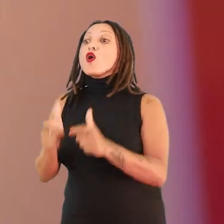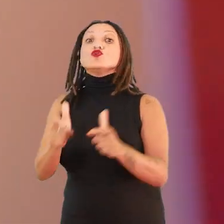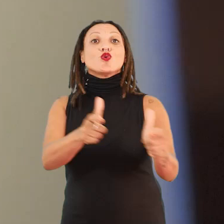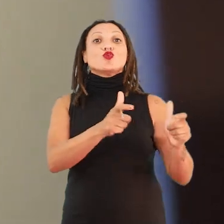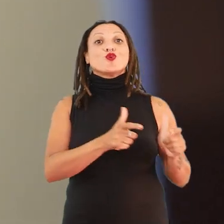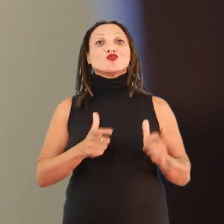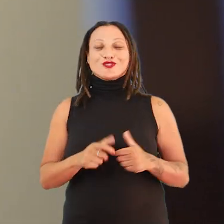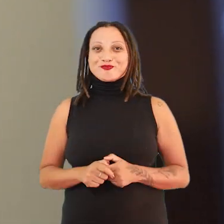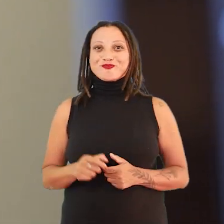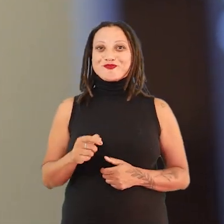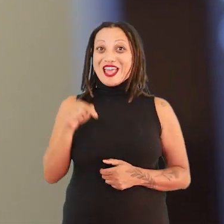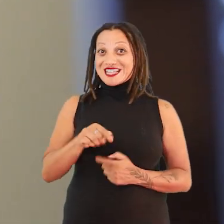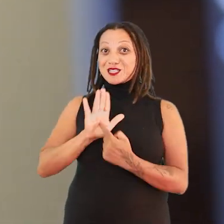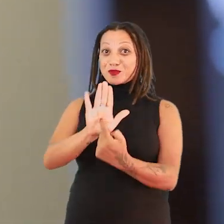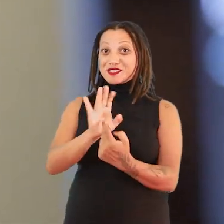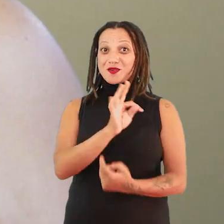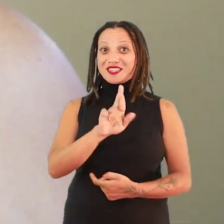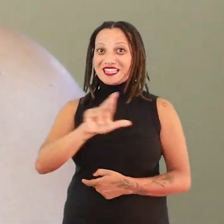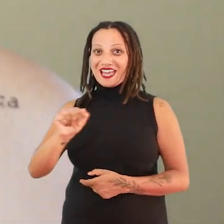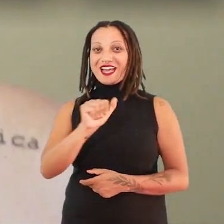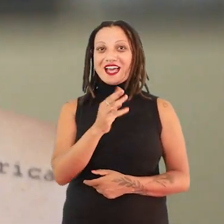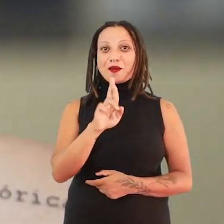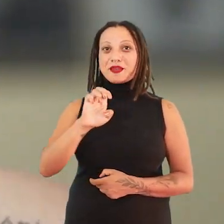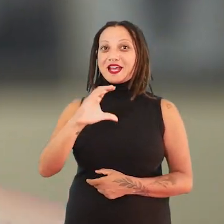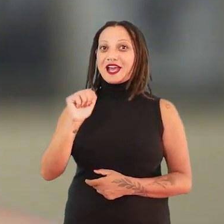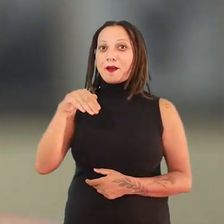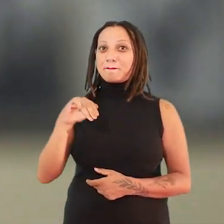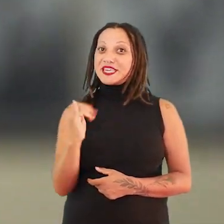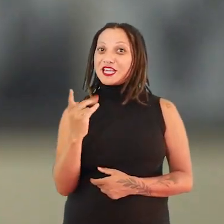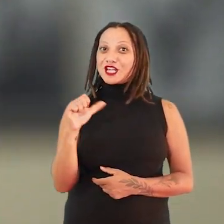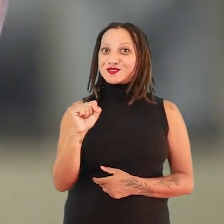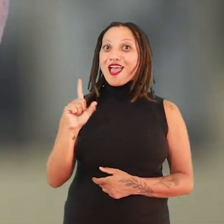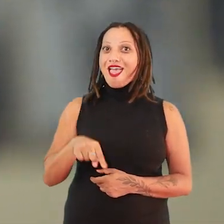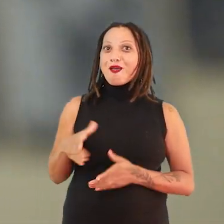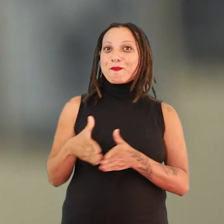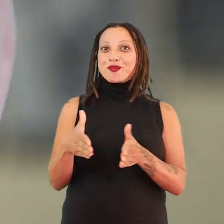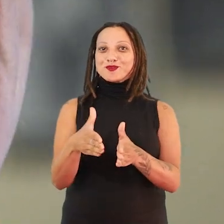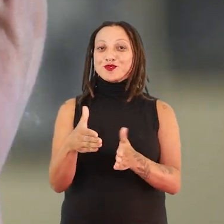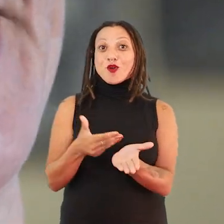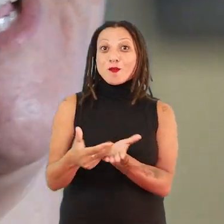terra abrecaminhos é, de fato, um percurso que começa muito antes pra chegar até aqui.